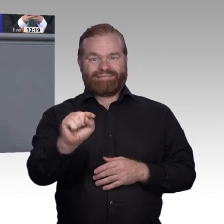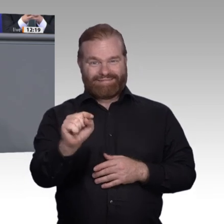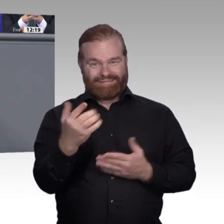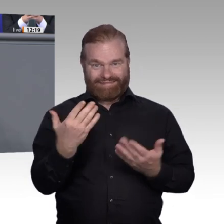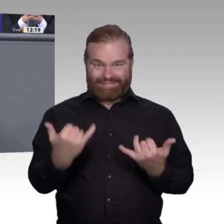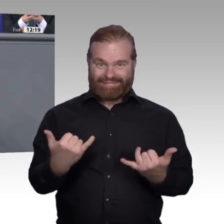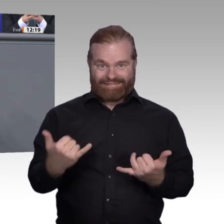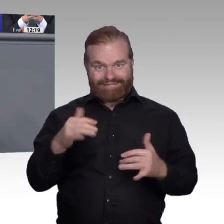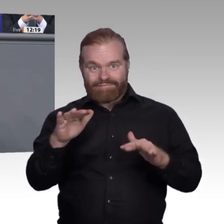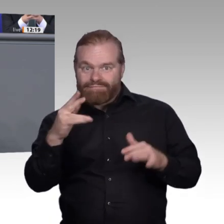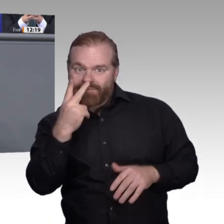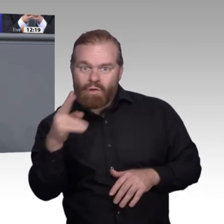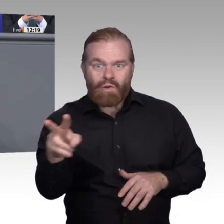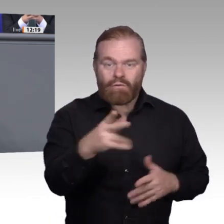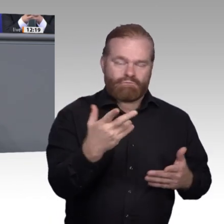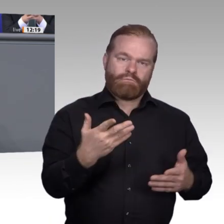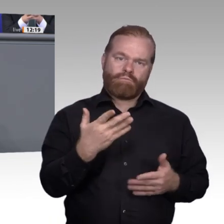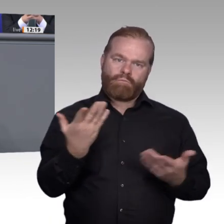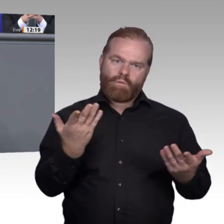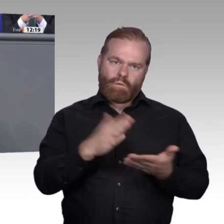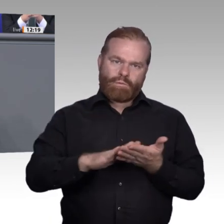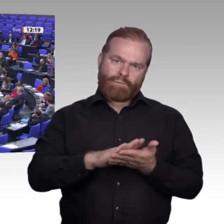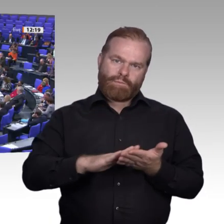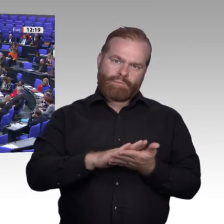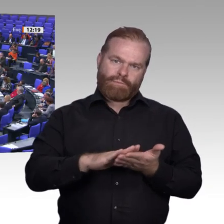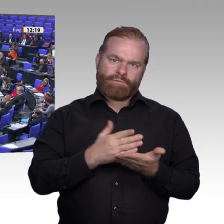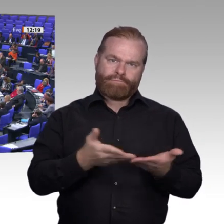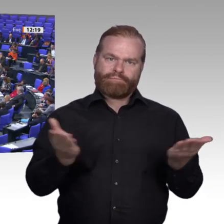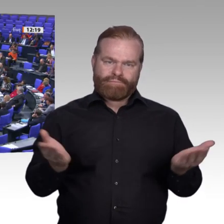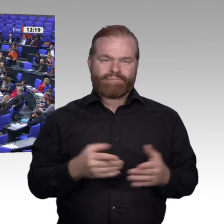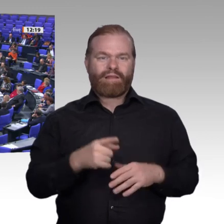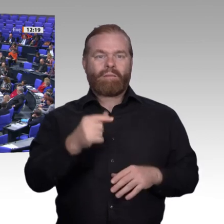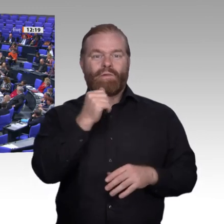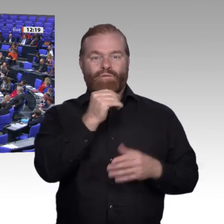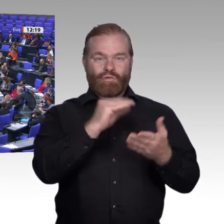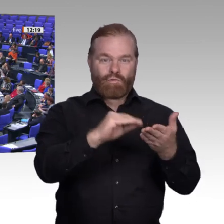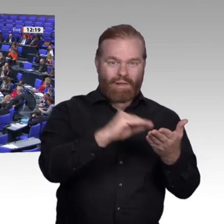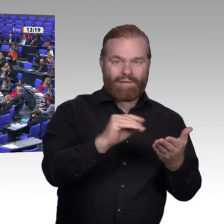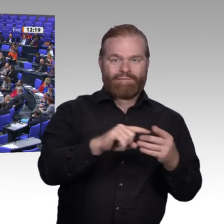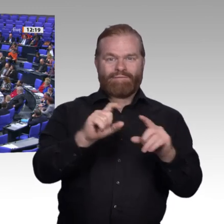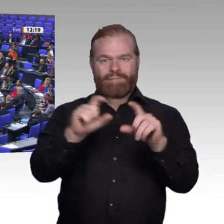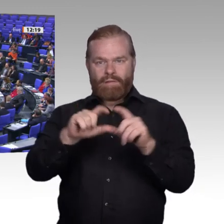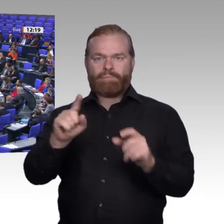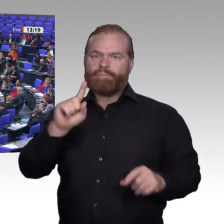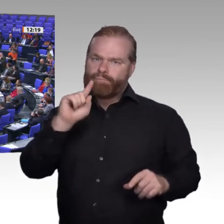Linksgeneigte und liebe behäbige Konservative. Alle Schutzwälle gegen Disruption nützen